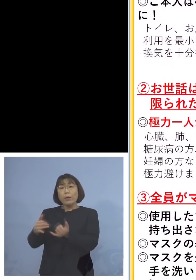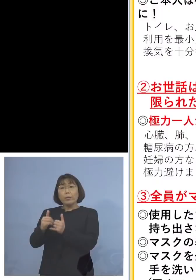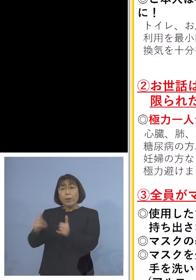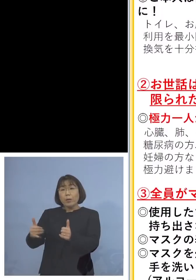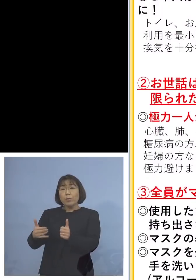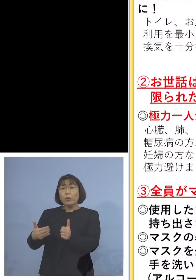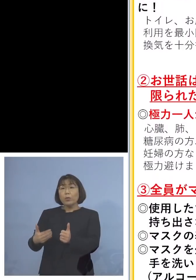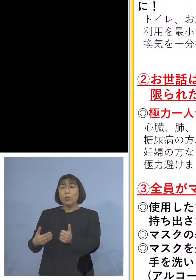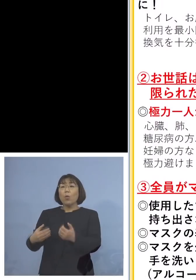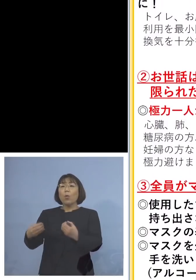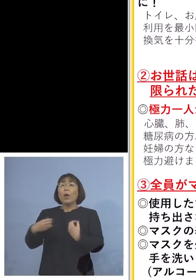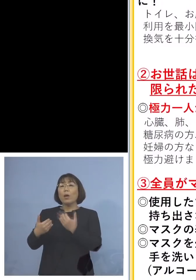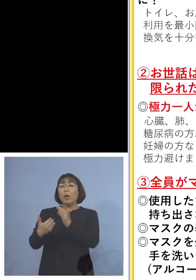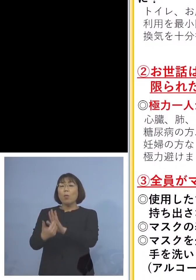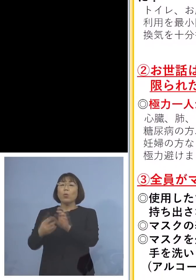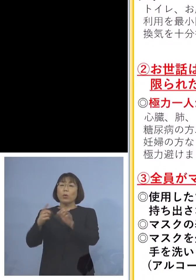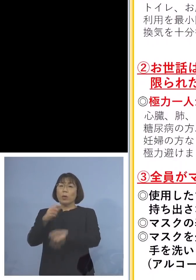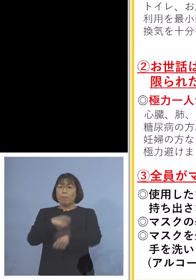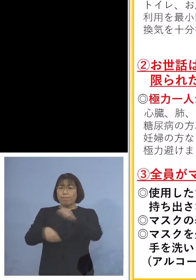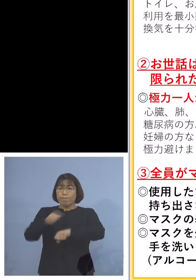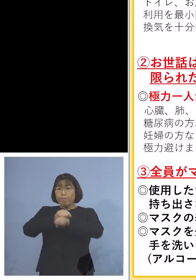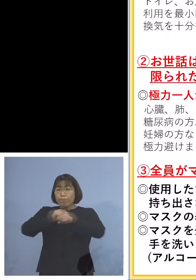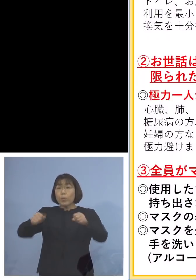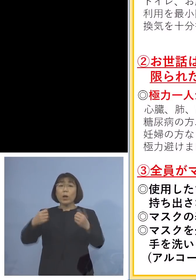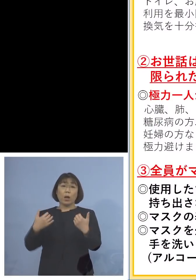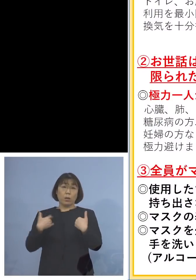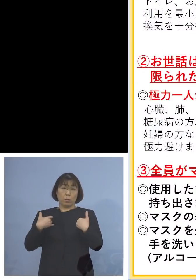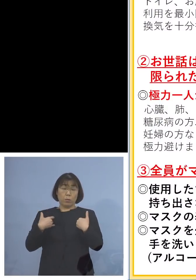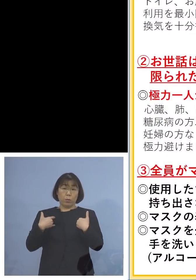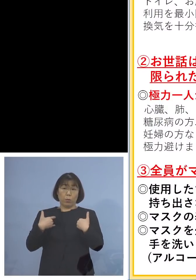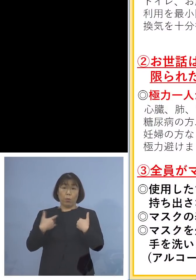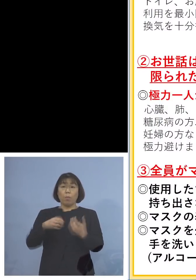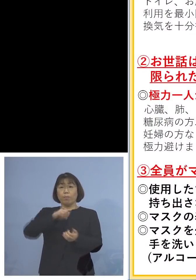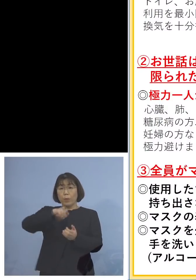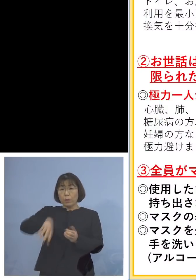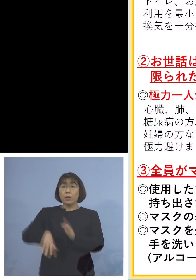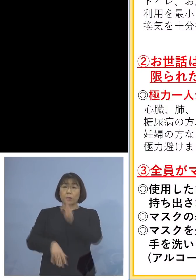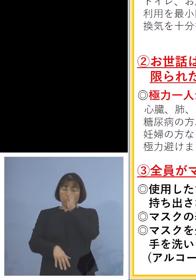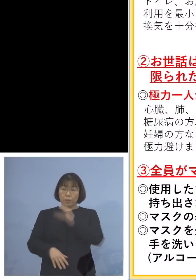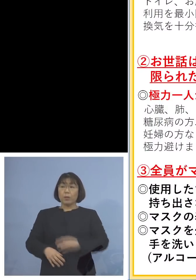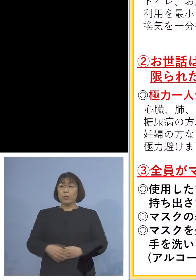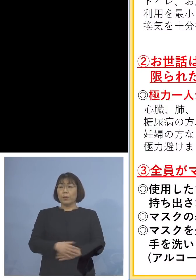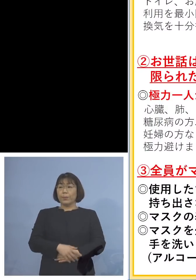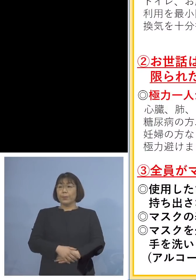必ず口をしっかりと縛って そしてお捨ていただきたいと思います